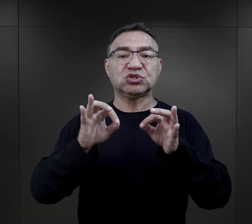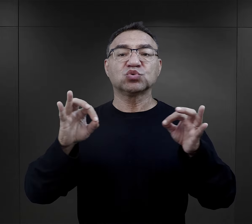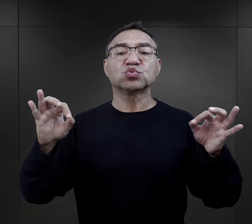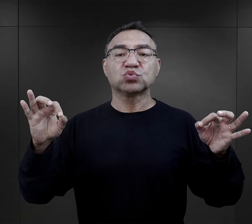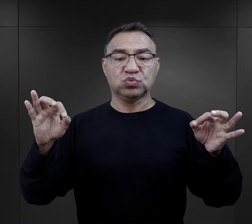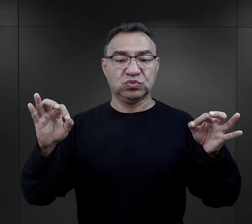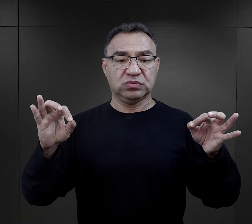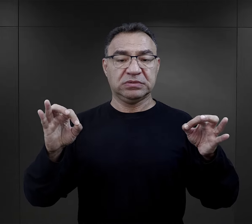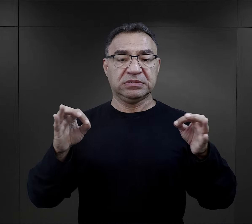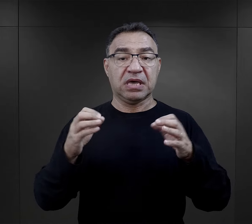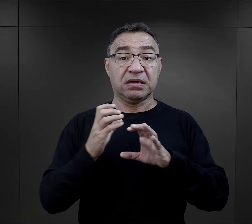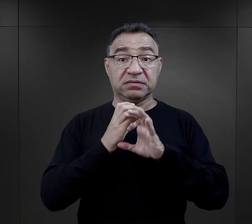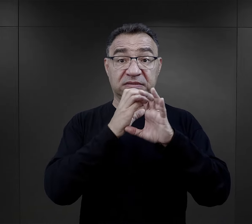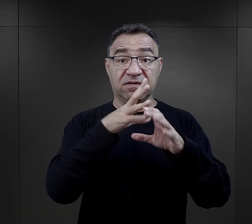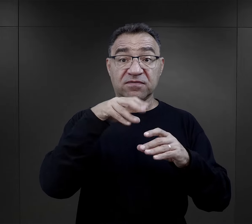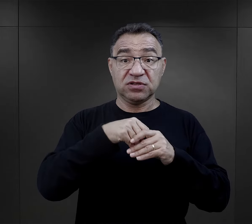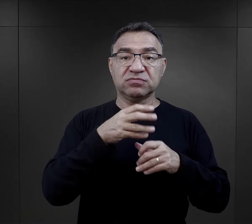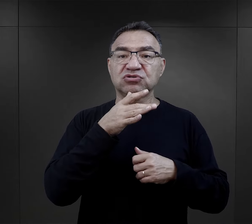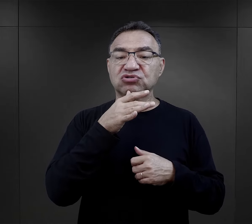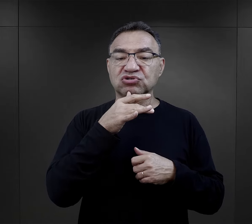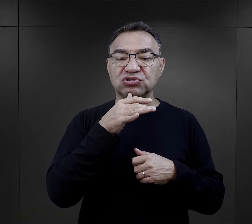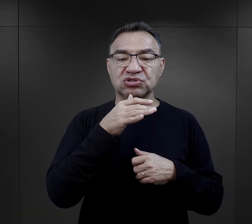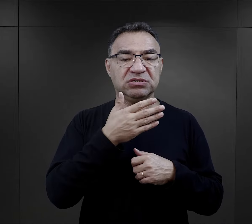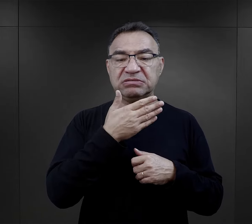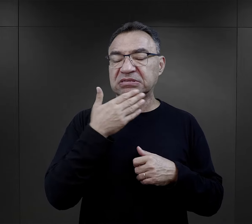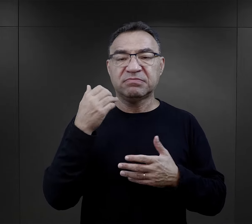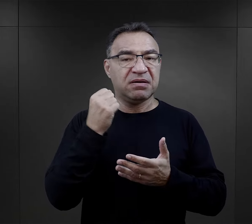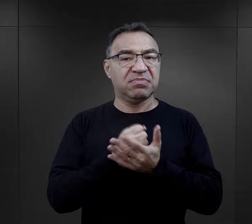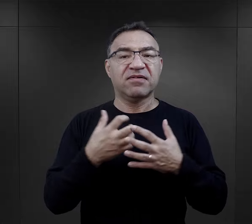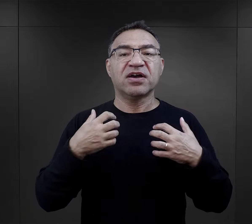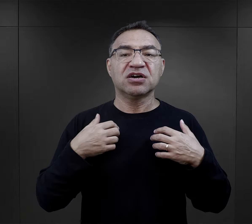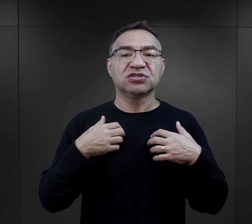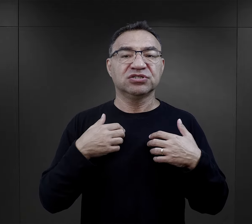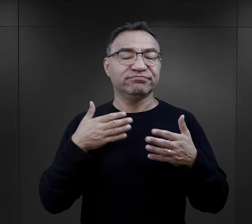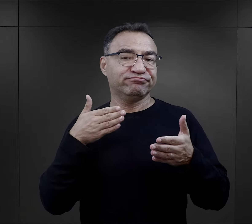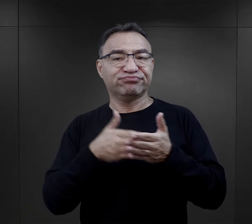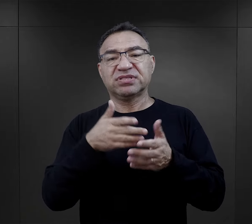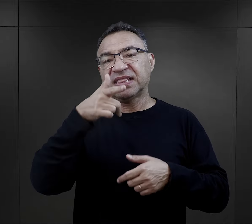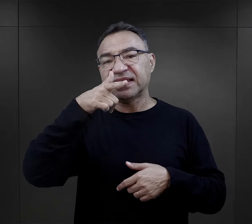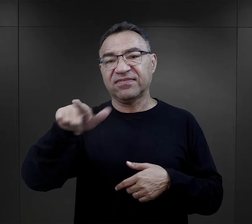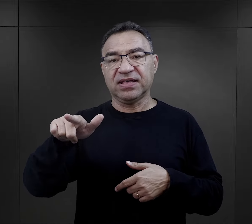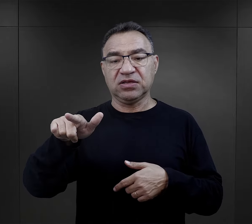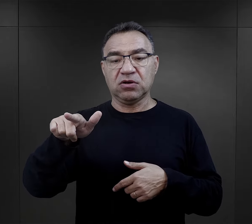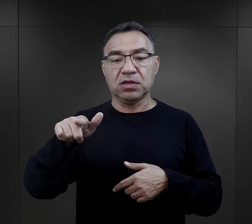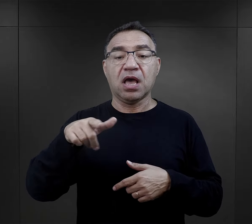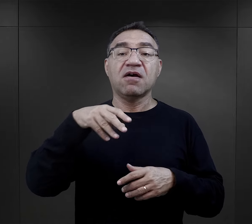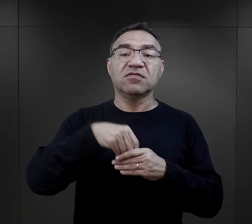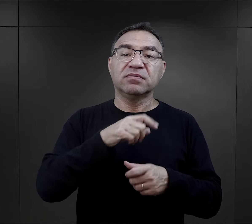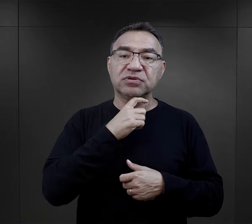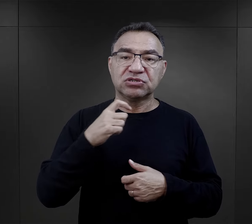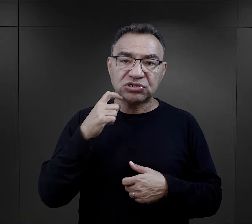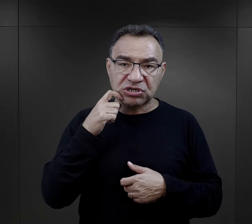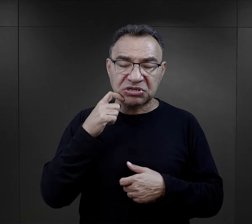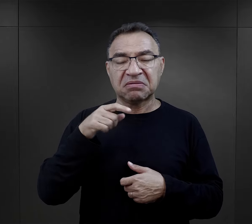Jeżeli w transporcie są Żydzi, to nie mają prawa żyć dłużej niż dwa tygodnie. Jeżeli są księża, mogą żyć jeden miesiąc,